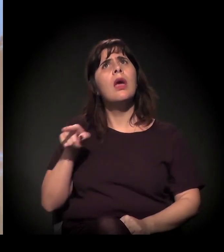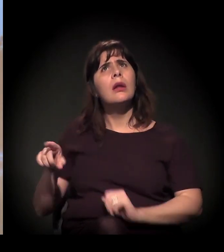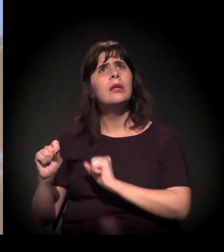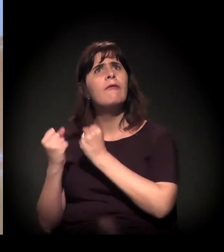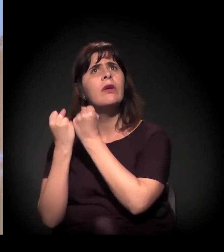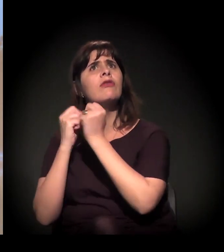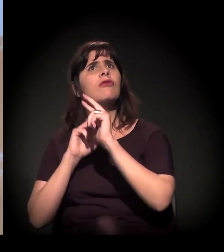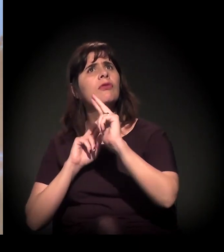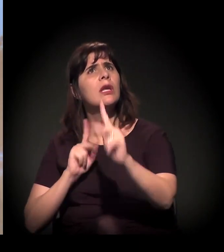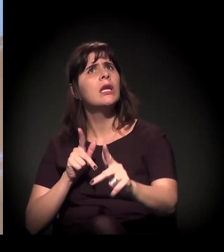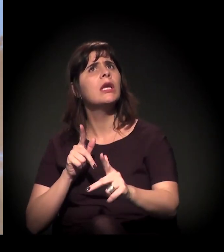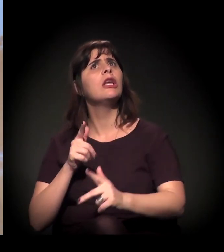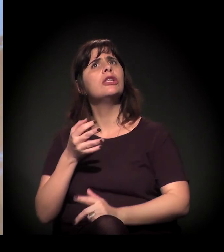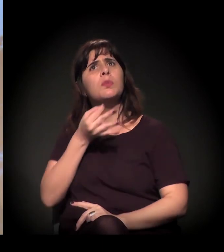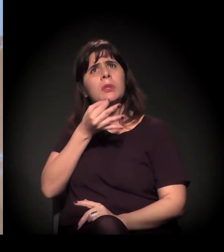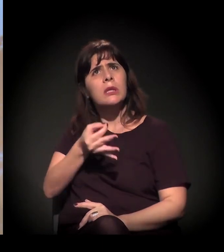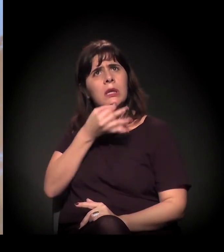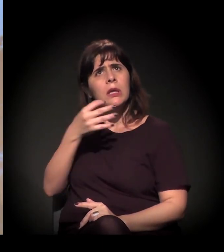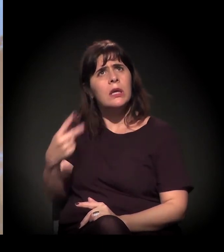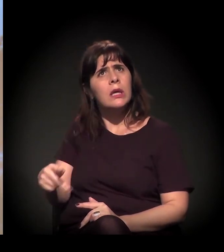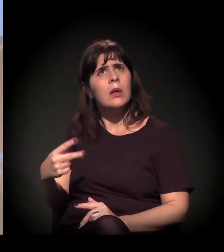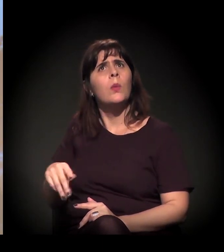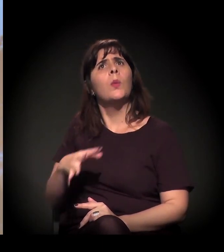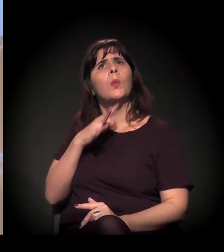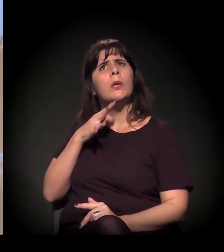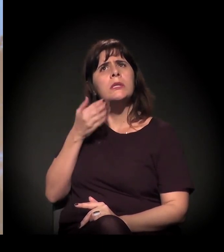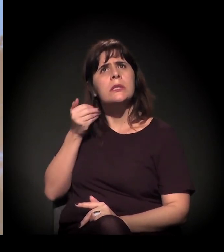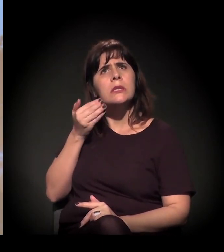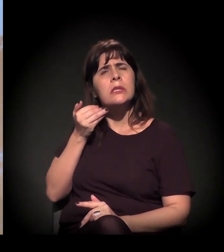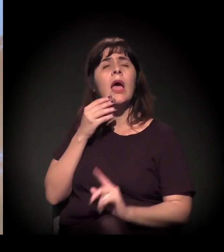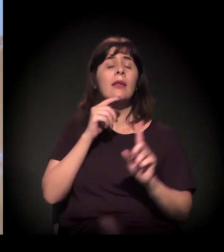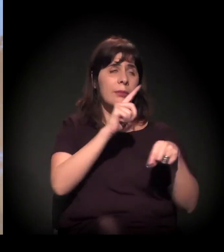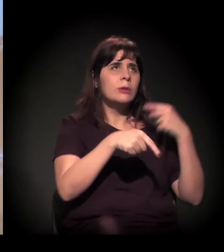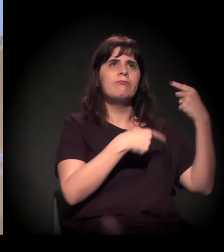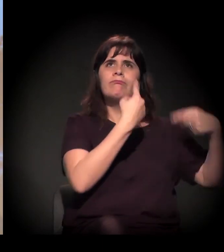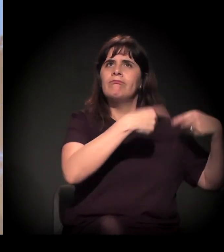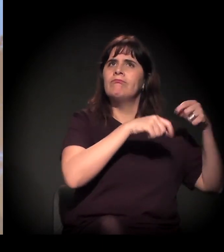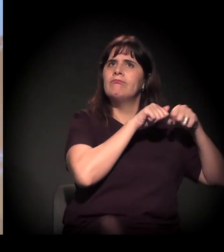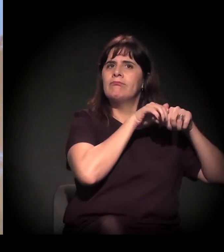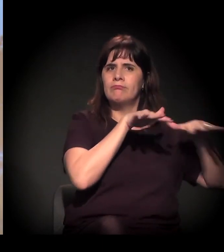Então a gente está fazendo essa disputa pública o tempo todo.